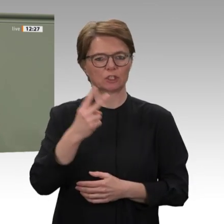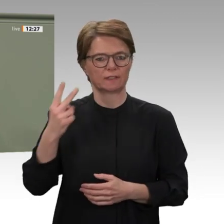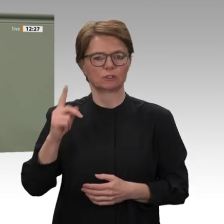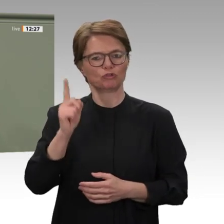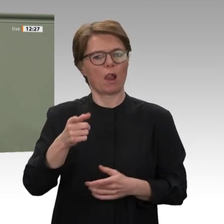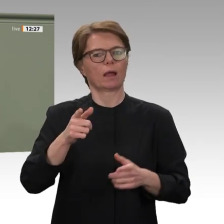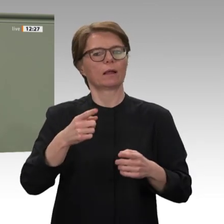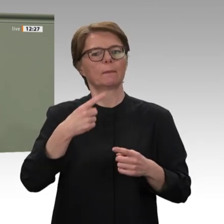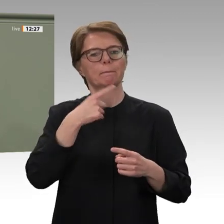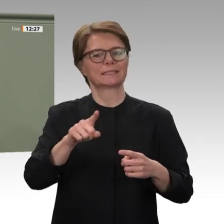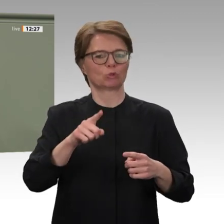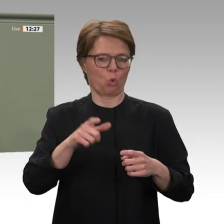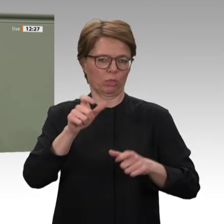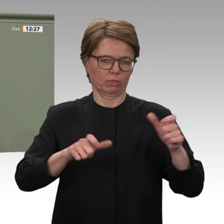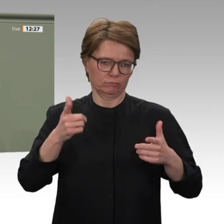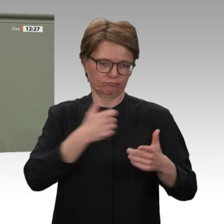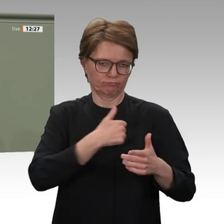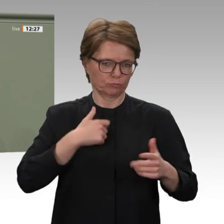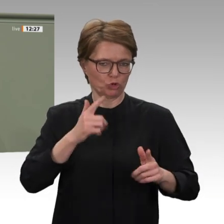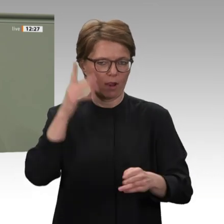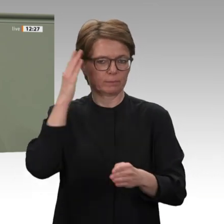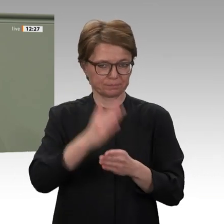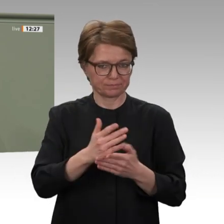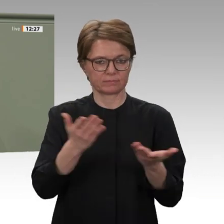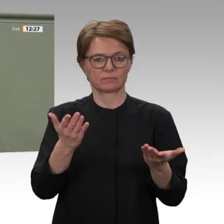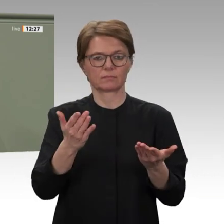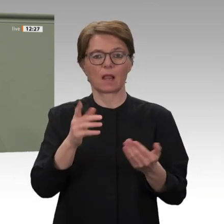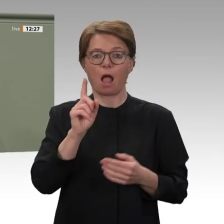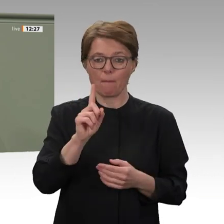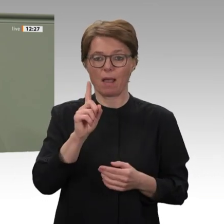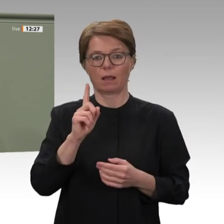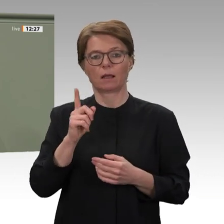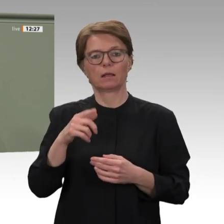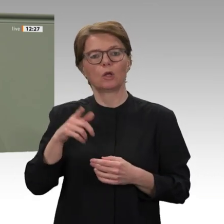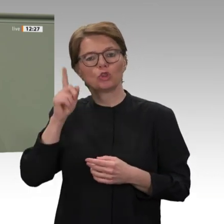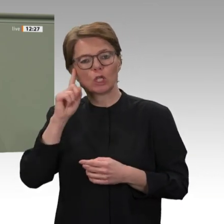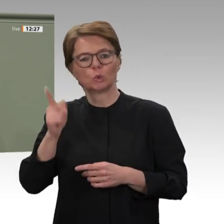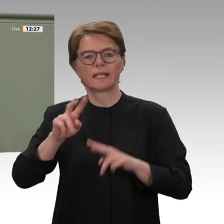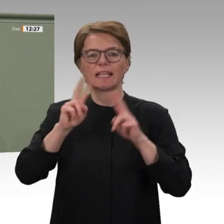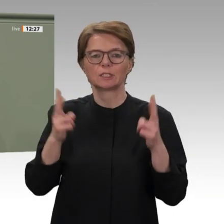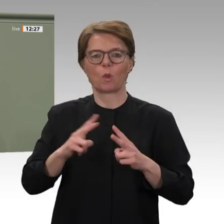sondern auch über einen Antrag der Fraktionen von Union und SPD. Mit ihm wollen wir den